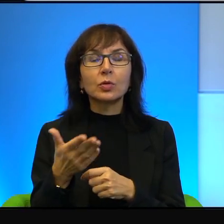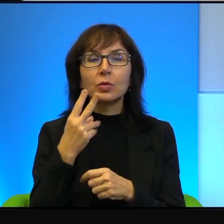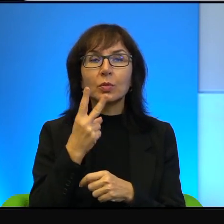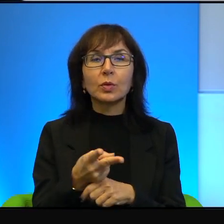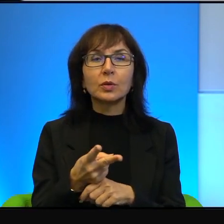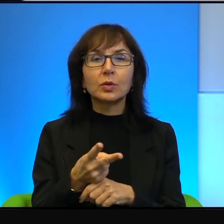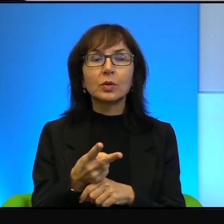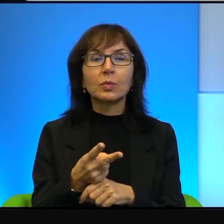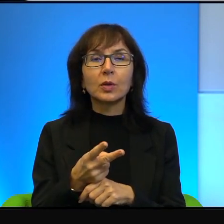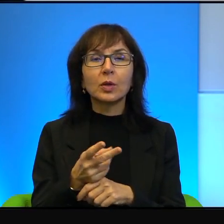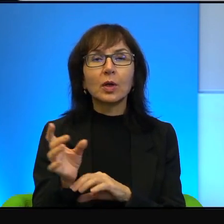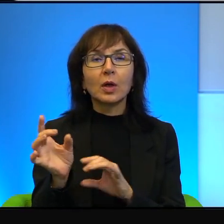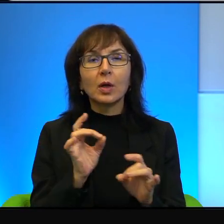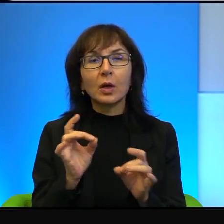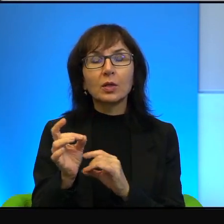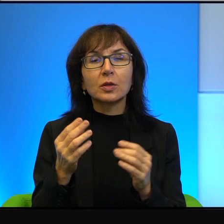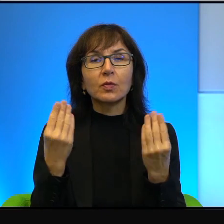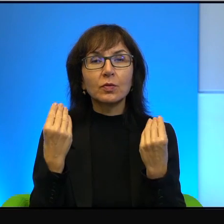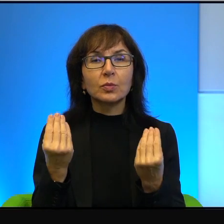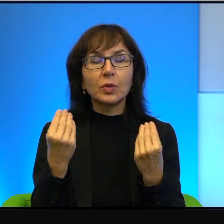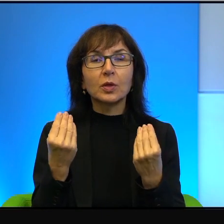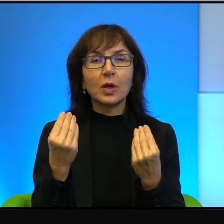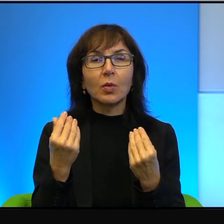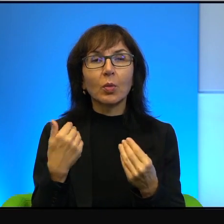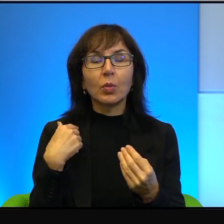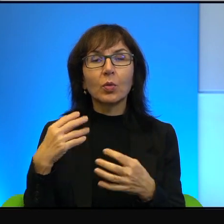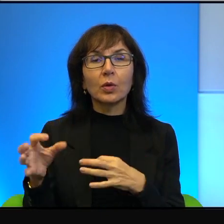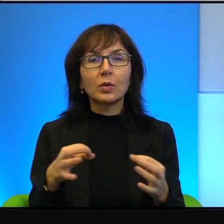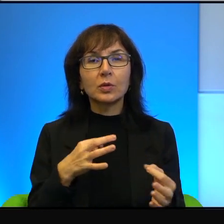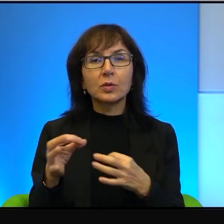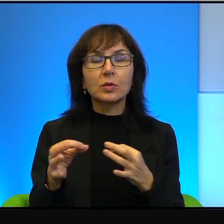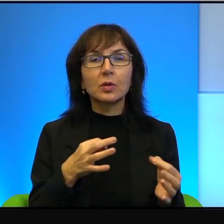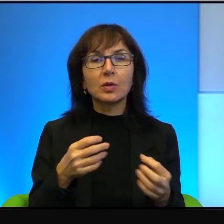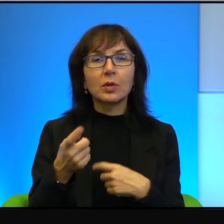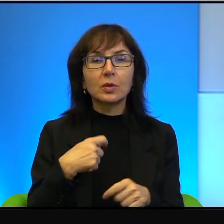no gesty absolutnie wspaniałe. Była taka historia związana niejako